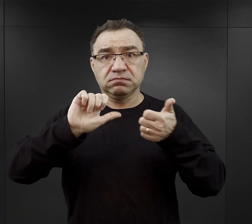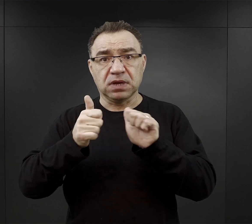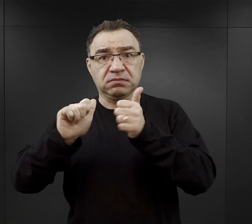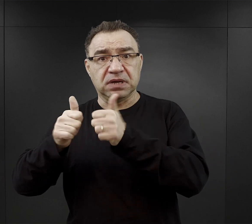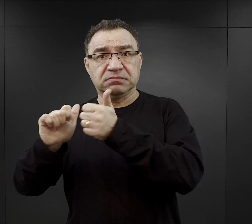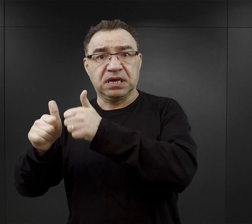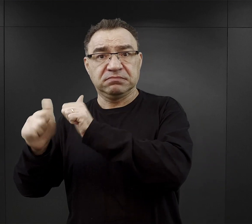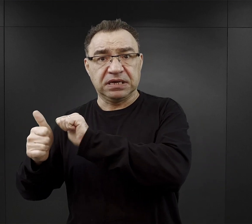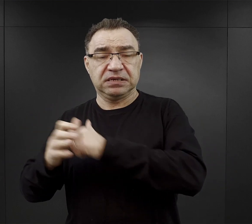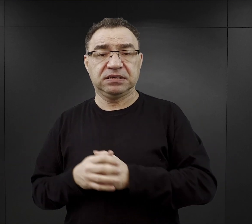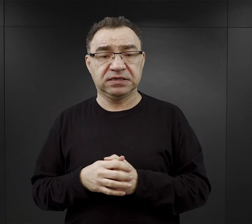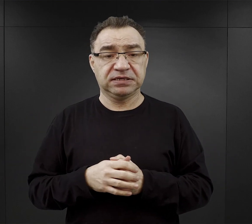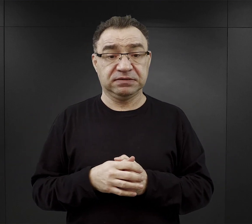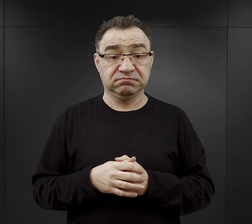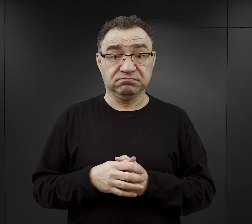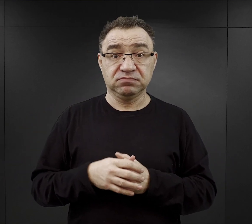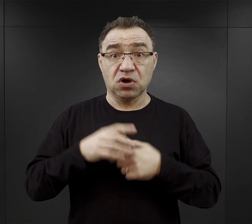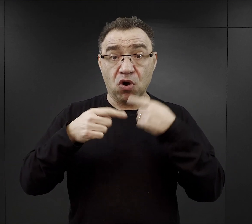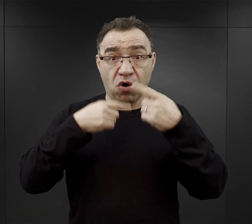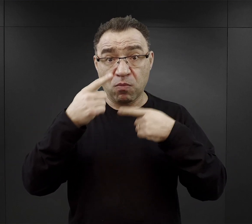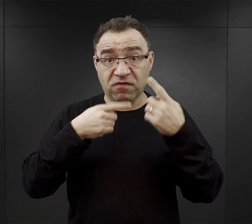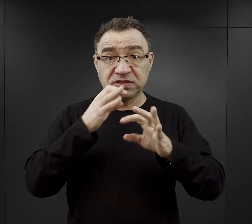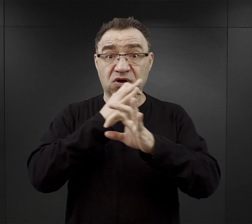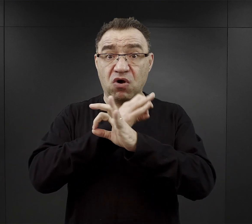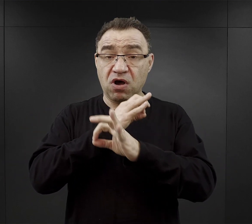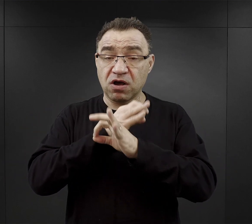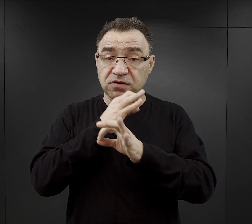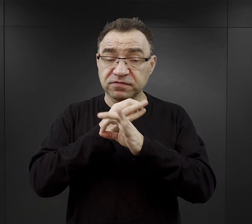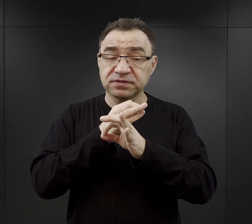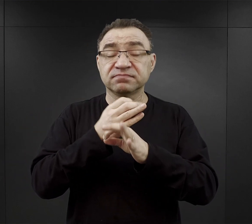W podcaście „O Auschwitz” mówimy o szczegółach historii obozu